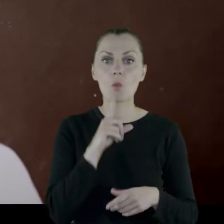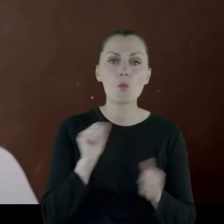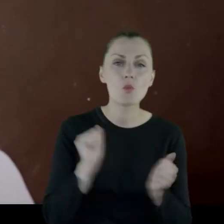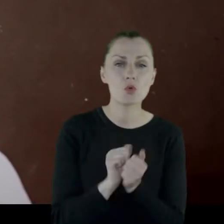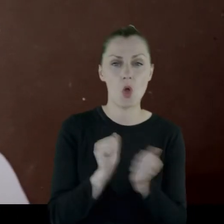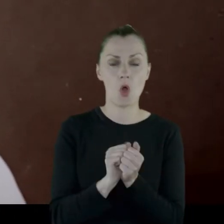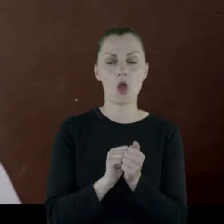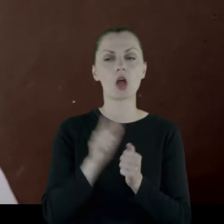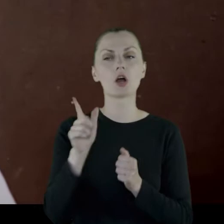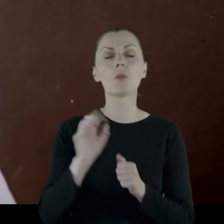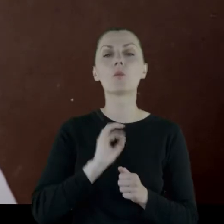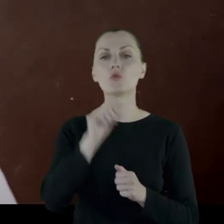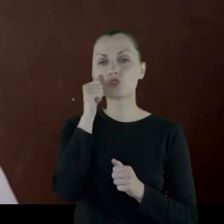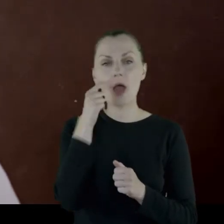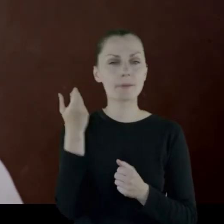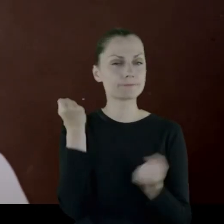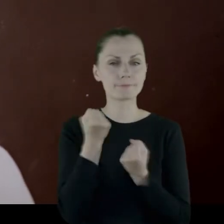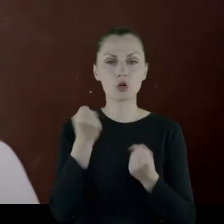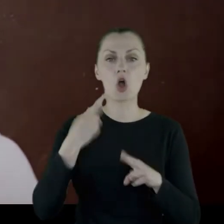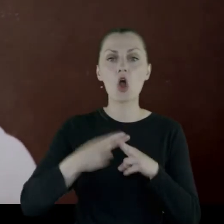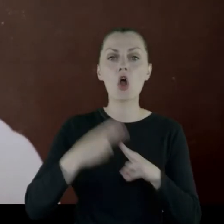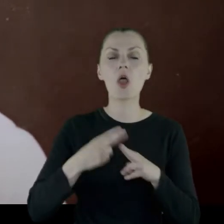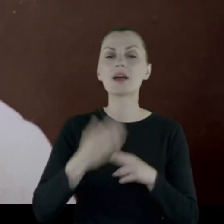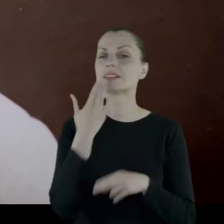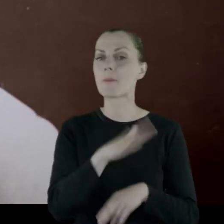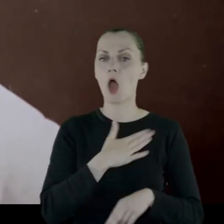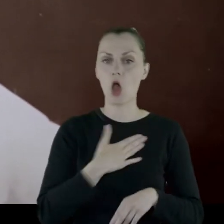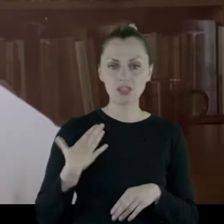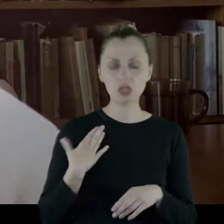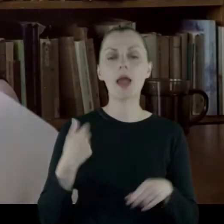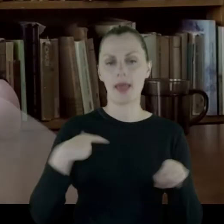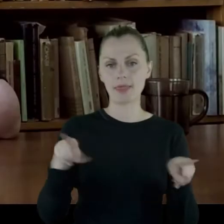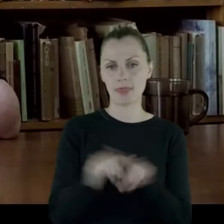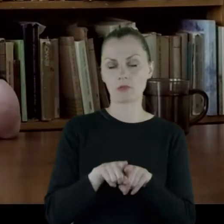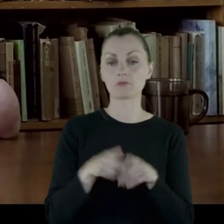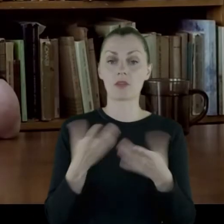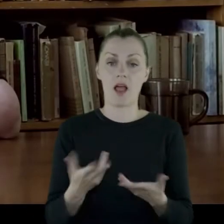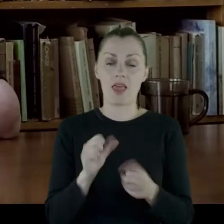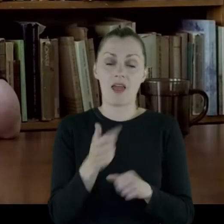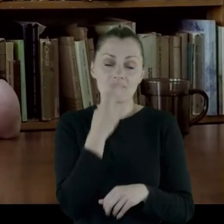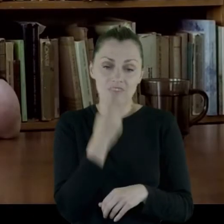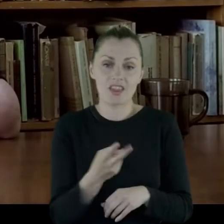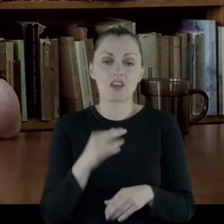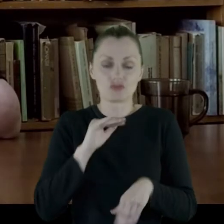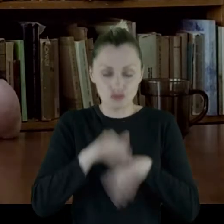Dziadek bardzo mocno chorował na zapalenie oskrzeli i ja też. Ale jak widać, szczęśliwie przeżyłam.